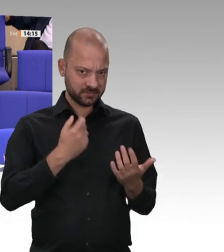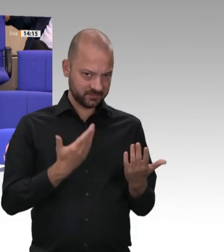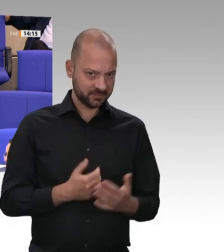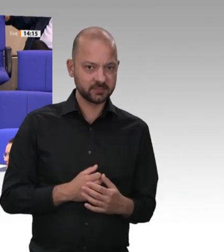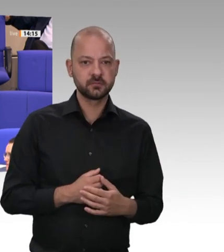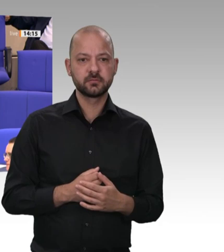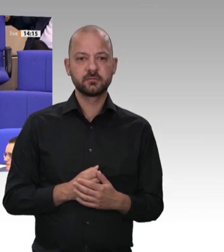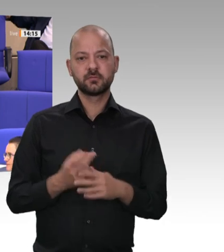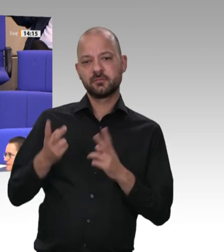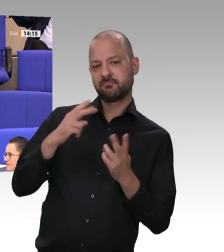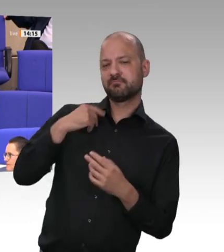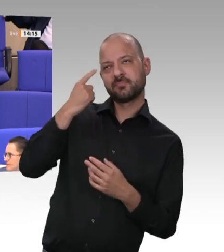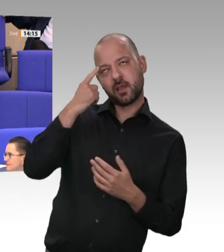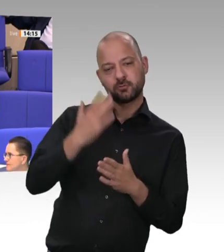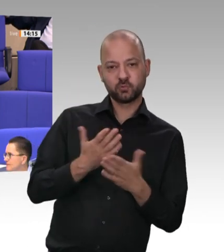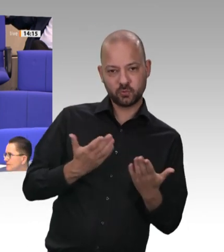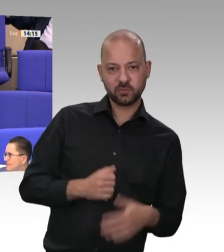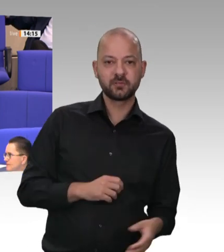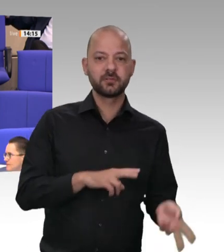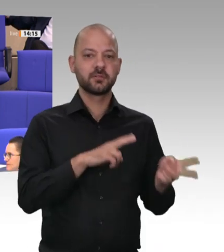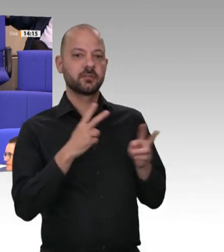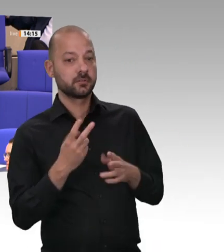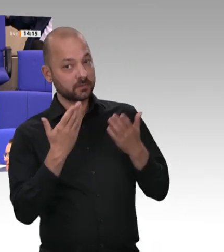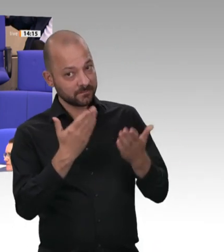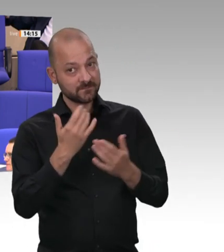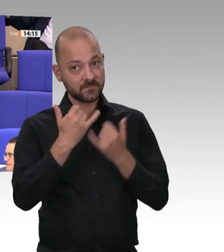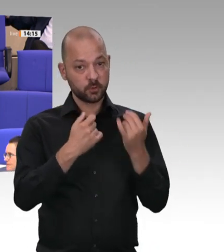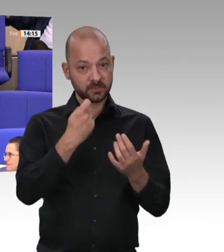Was sich in Schlachthöfen abspielt, ist für viele Kritiker mehr als Ausbeutung.